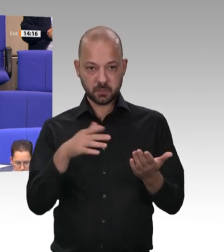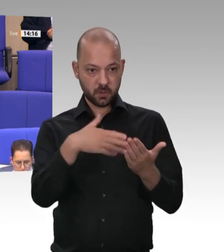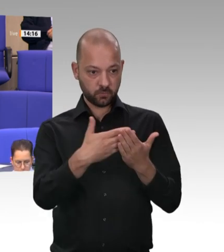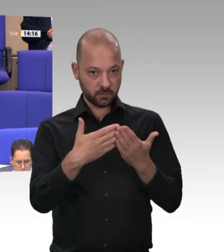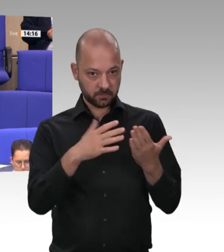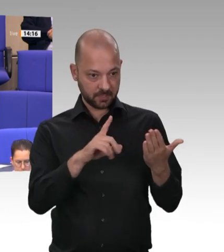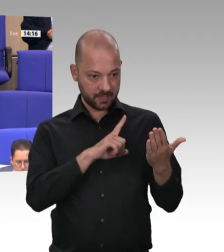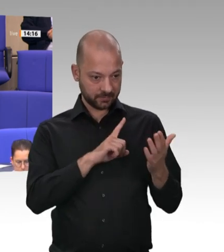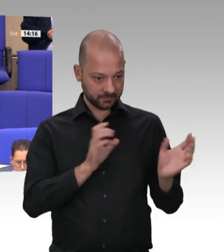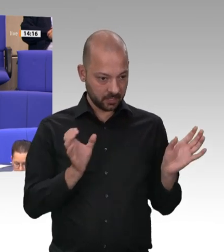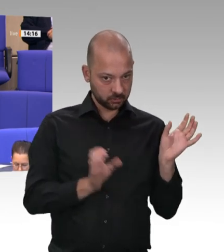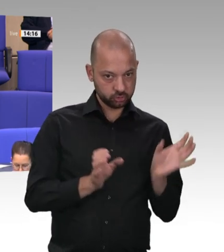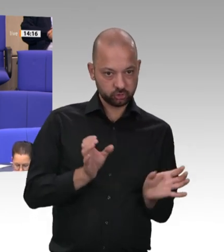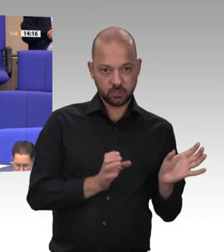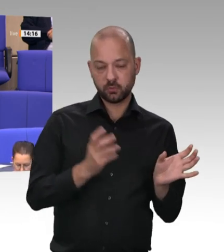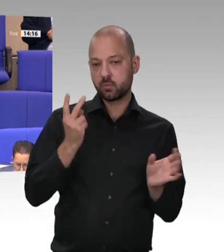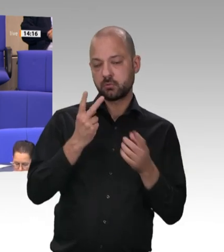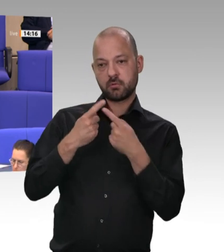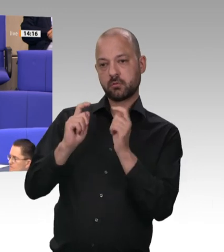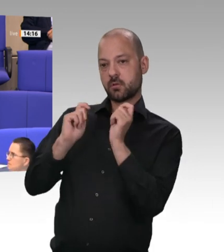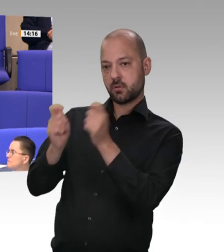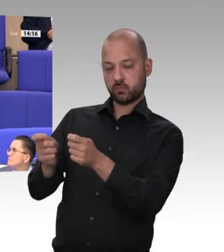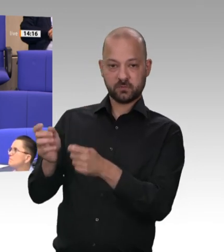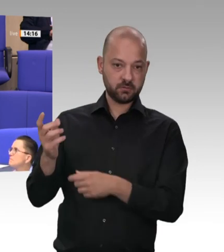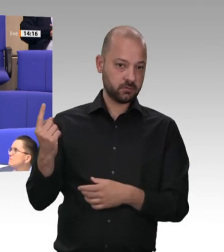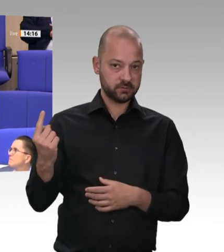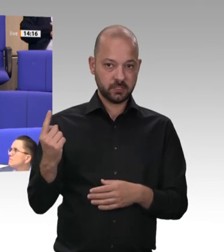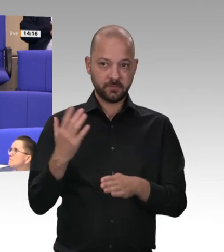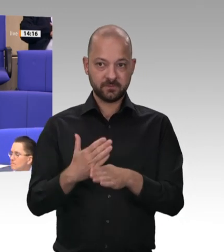und die FDP, die damals mitregiert hat und jetzt teilweise eine große Lippe riskiert,